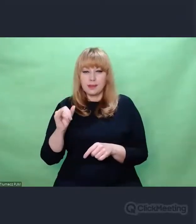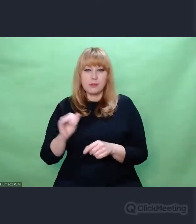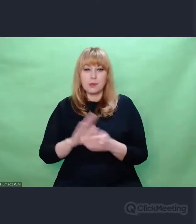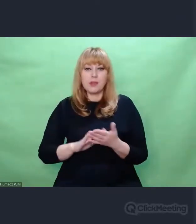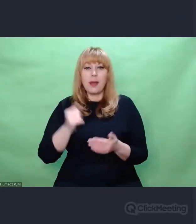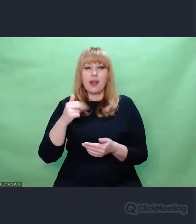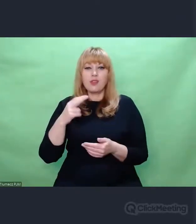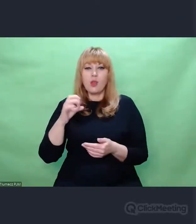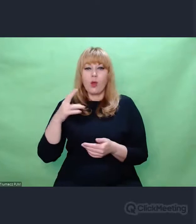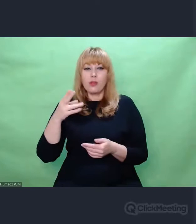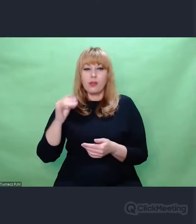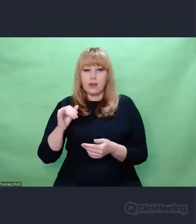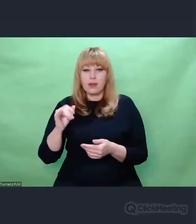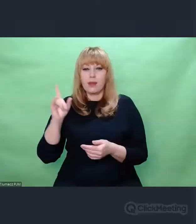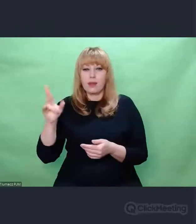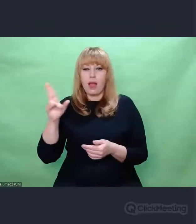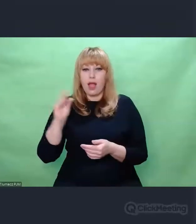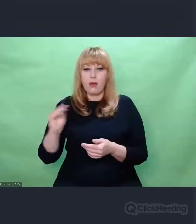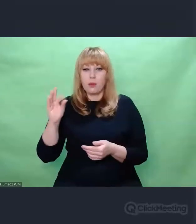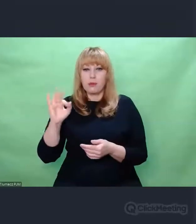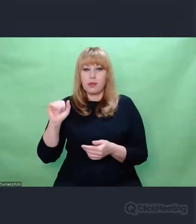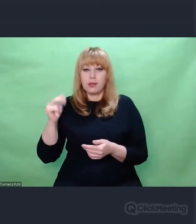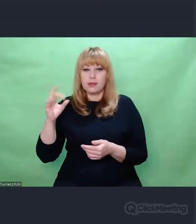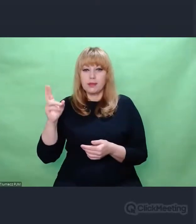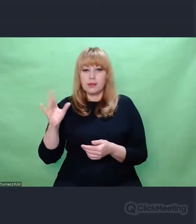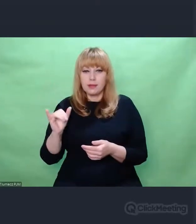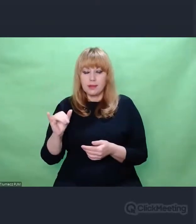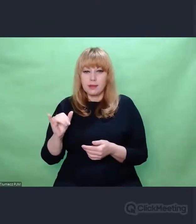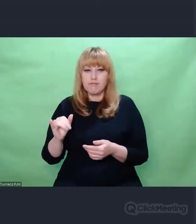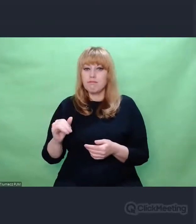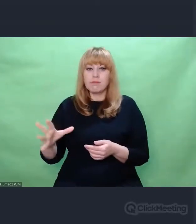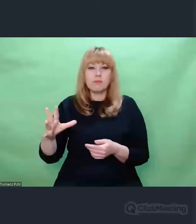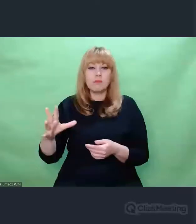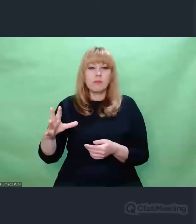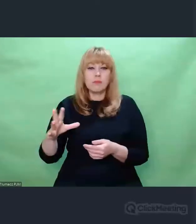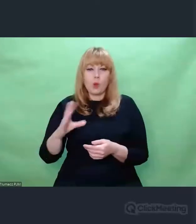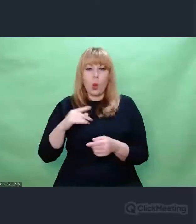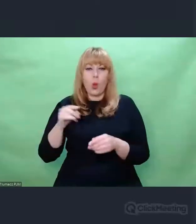po Auschwitz świat już nie będzie taki sam.